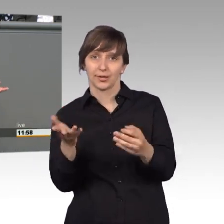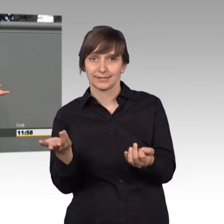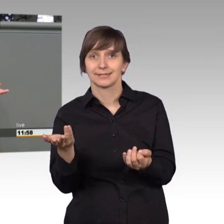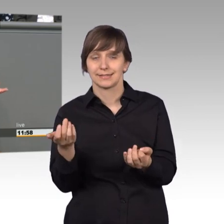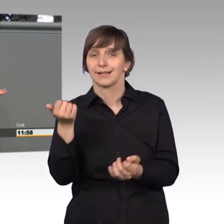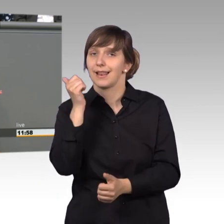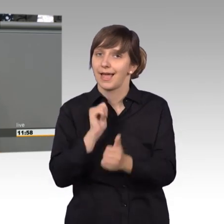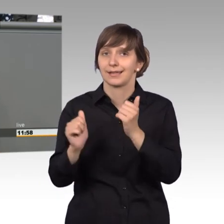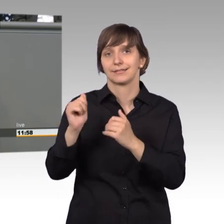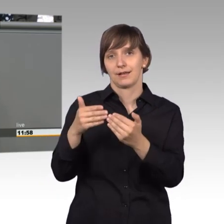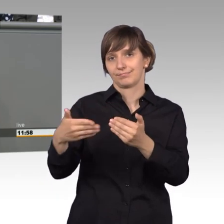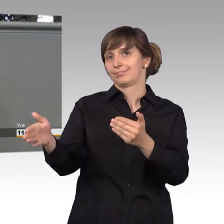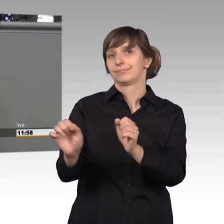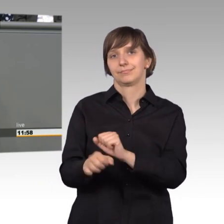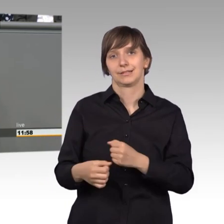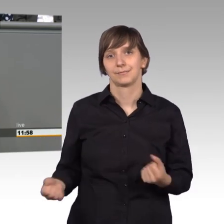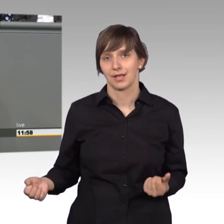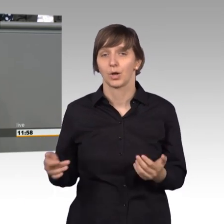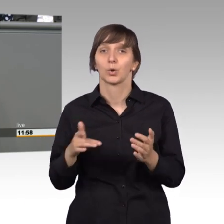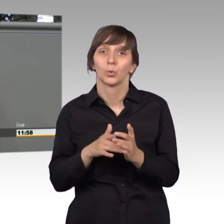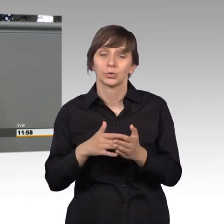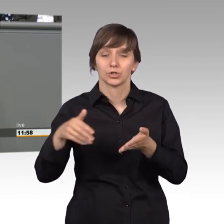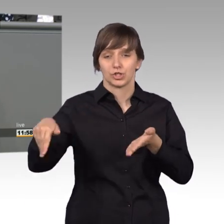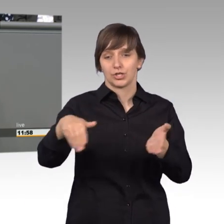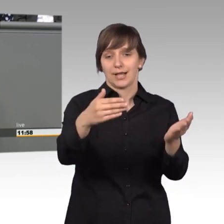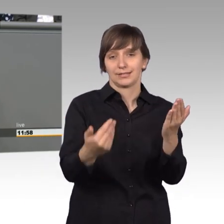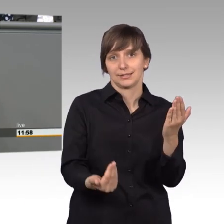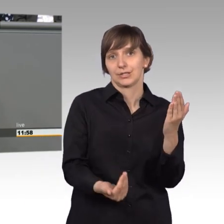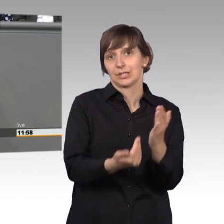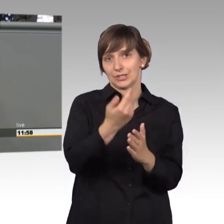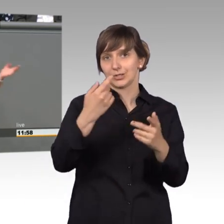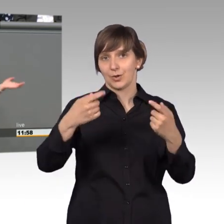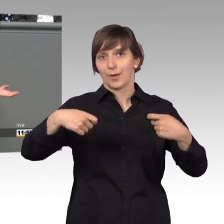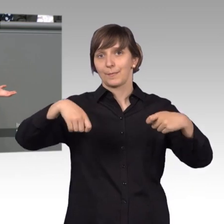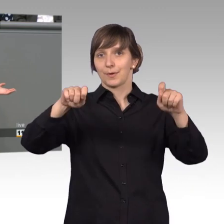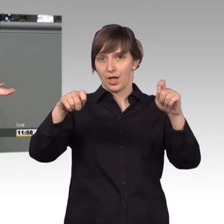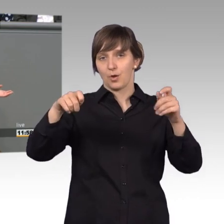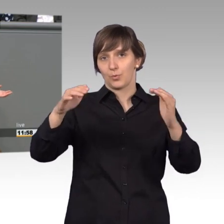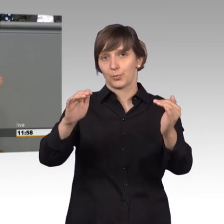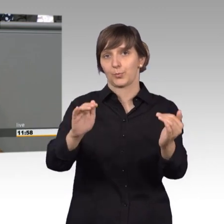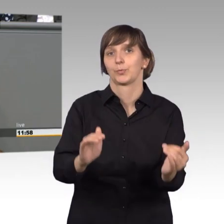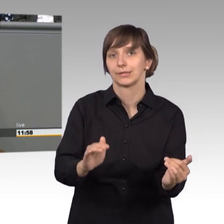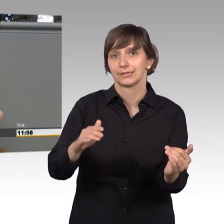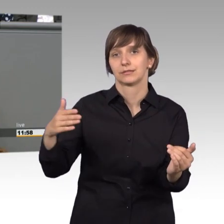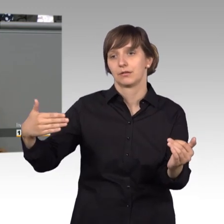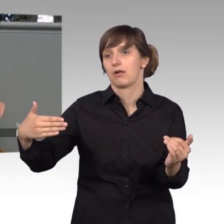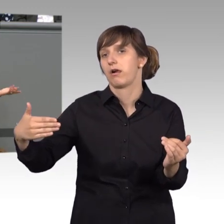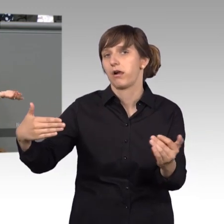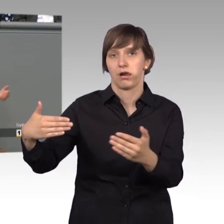nicht mehr zu öffnen, weil der Neubau, der Straße so weit nach unten gesetzt wurde, dass einfach die Tore nicht mehr sich öffnen lassen.